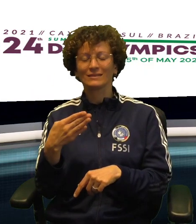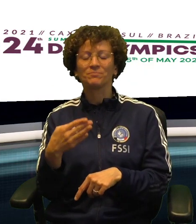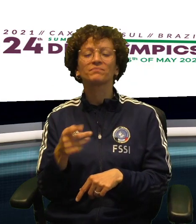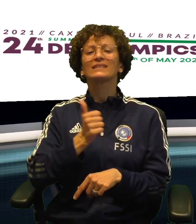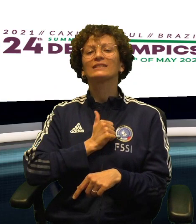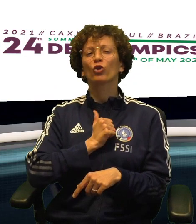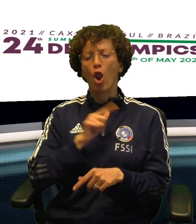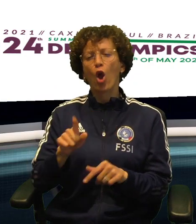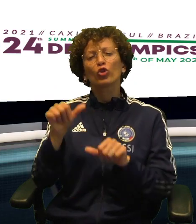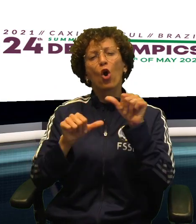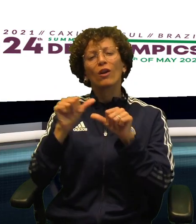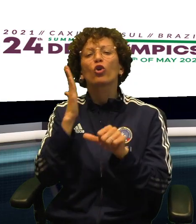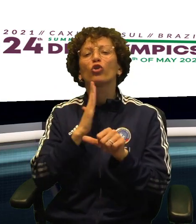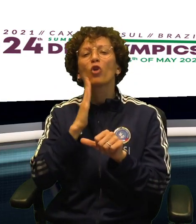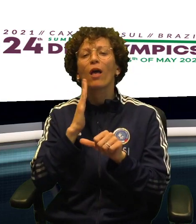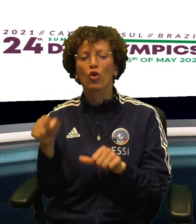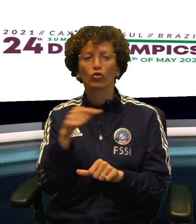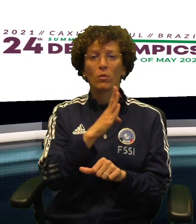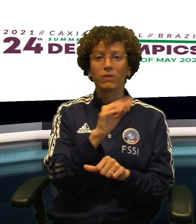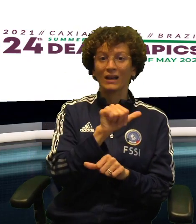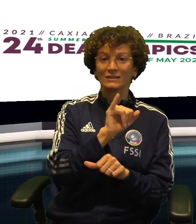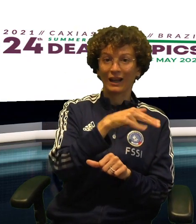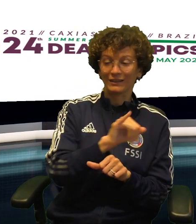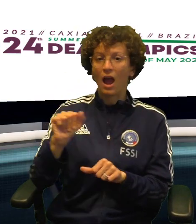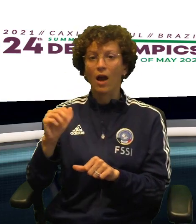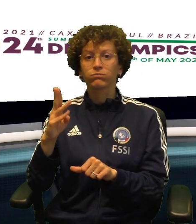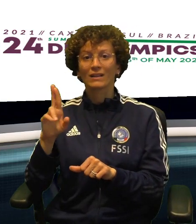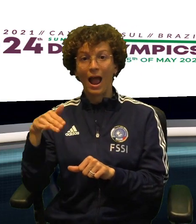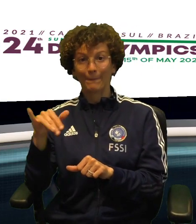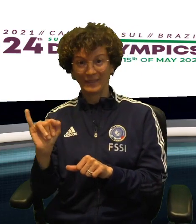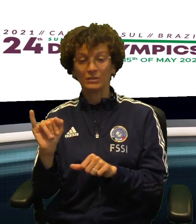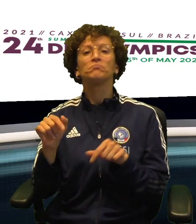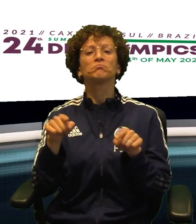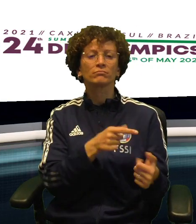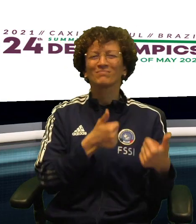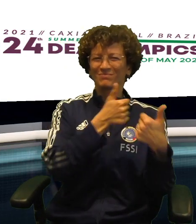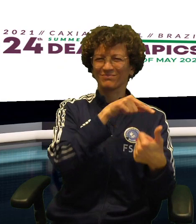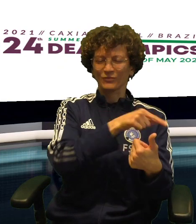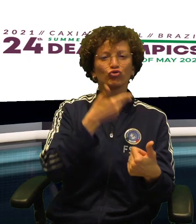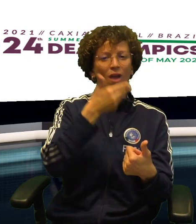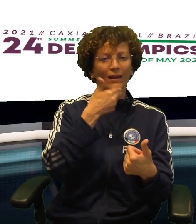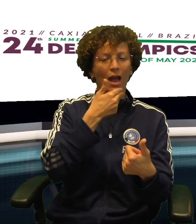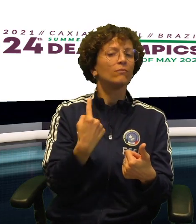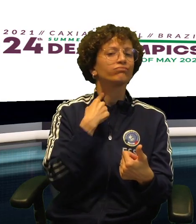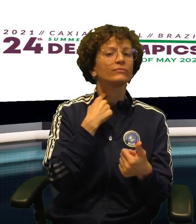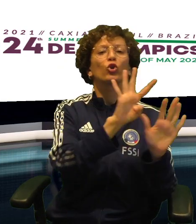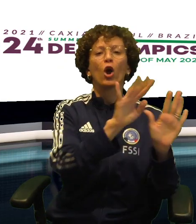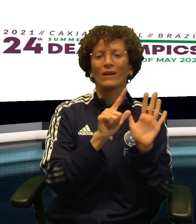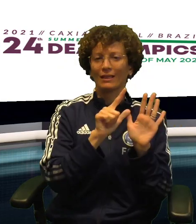PERDENDO 9-7 CON L'AVVERSARIO DELLA REPUBBLICA CECA MENTRE CRISTINA CRISTINA ABRAMI